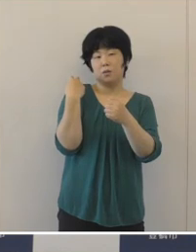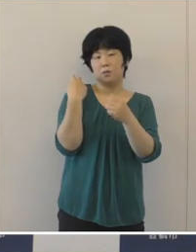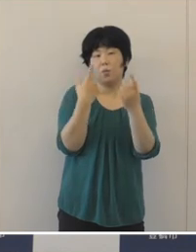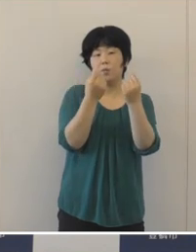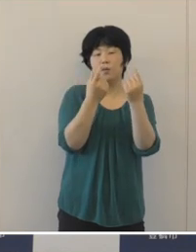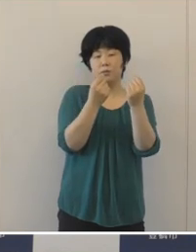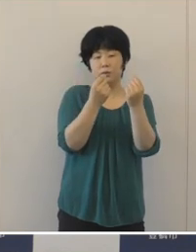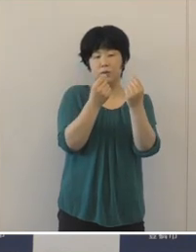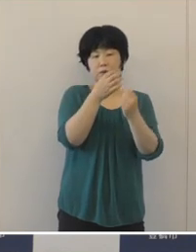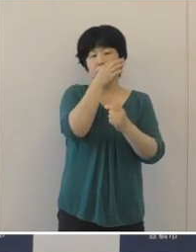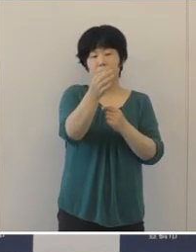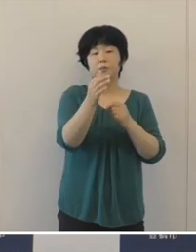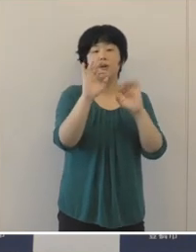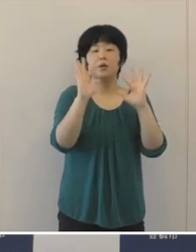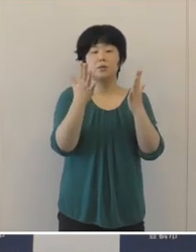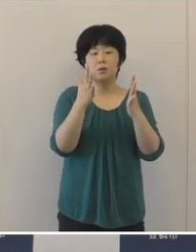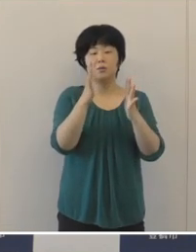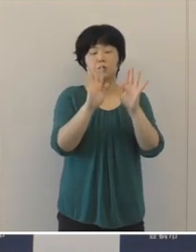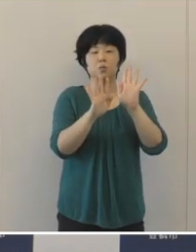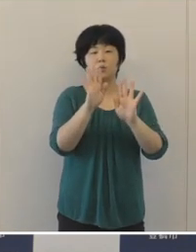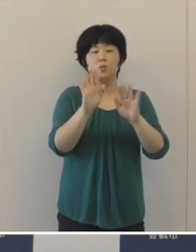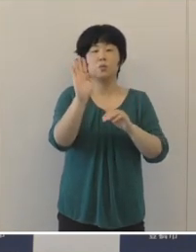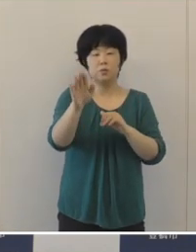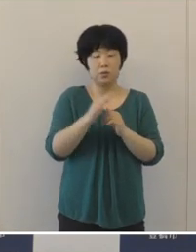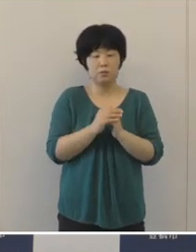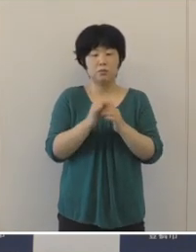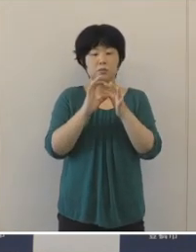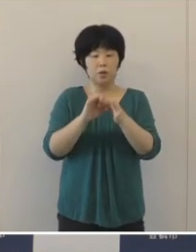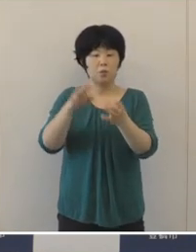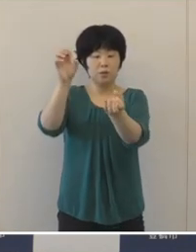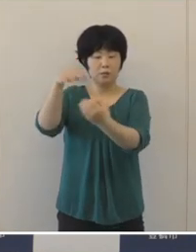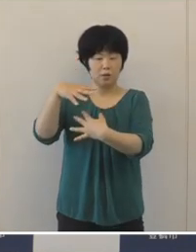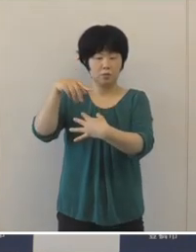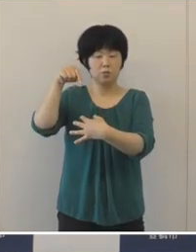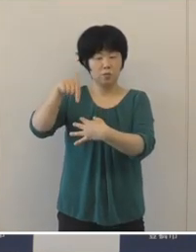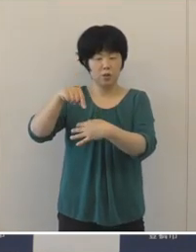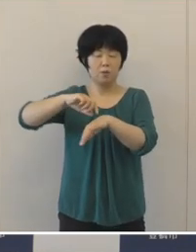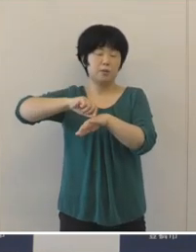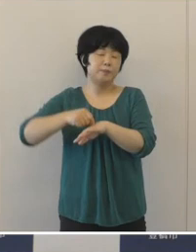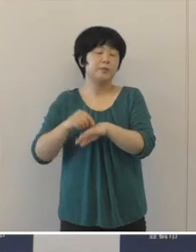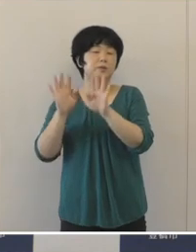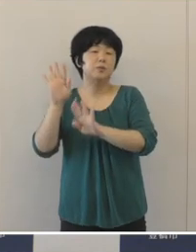不交付となるなど歳入環境は厳しい状況でございました。